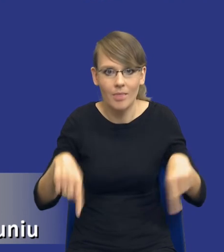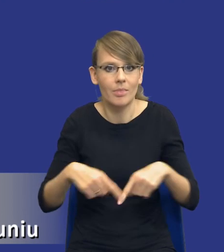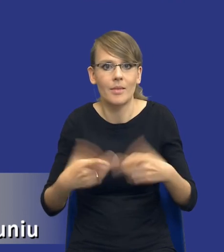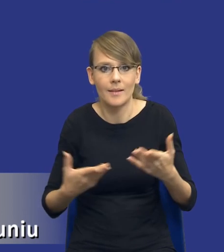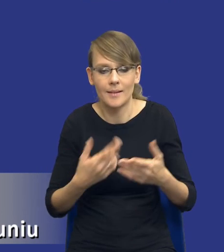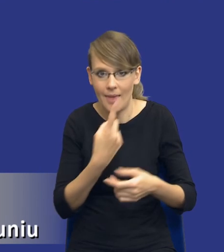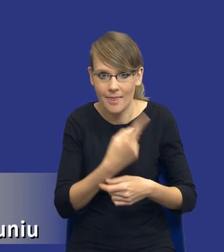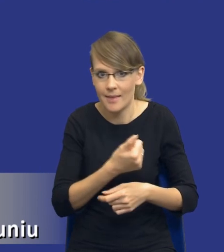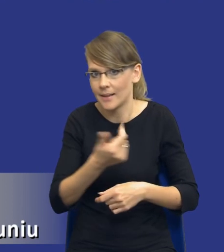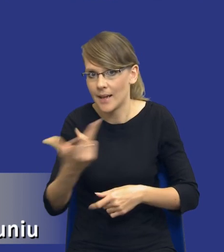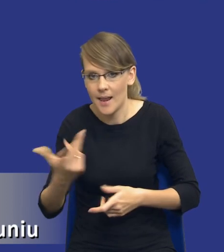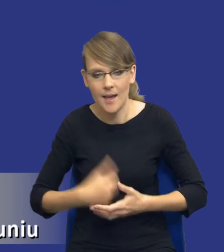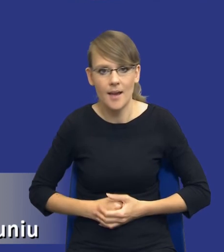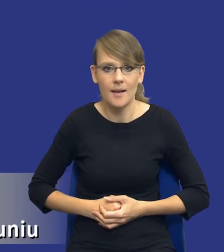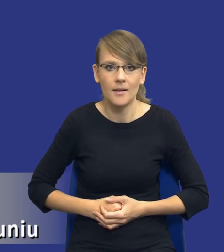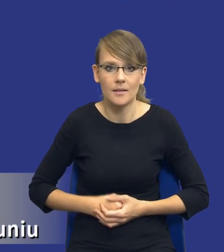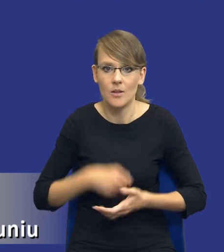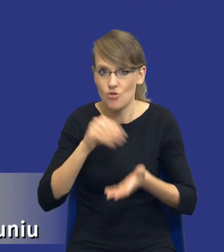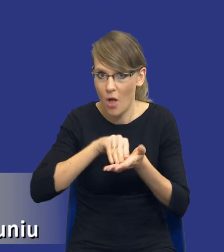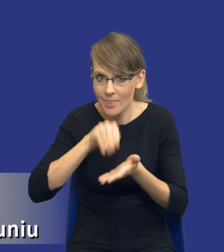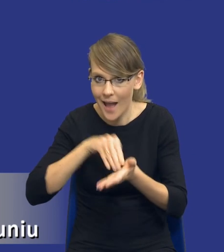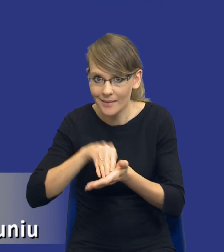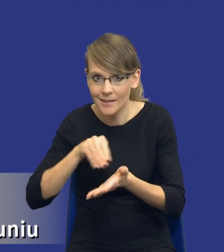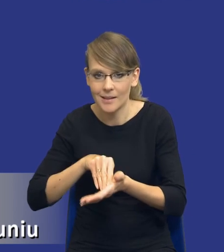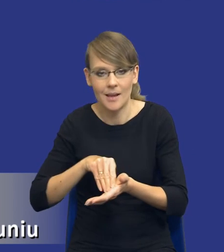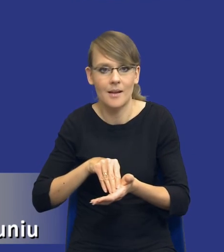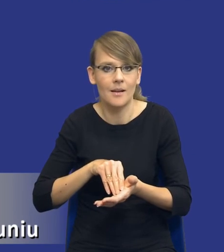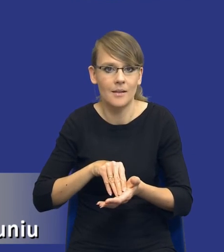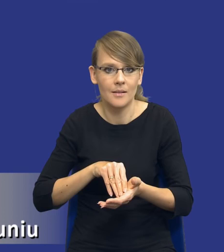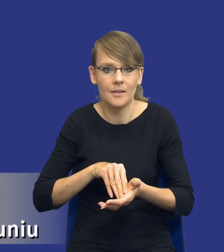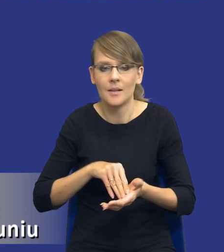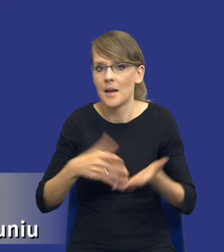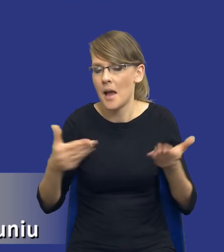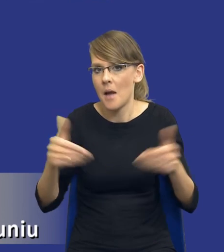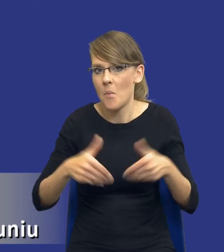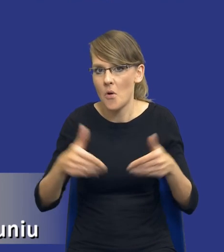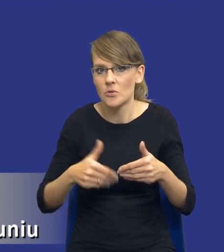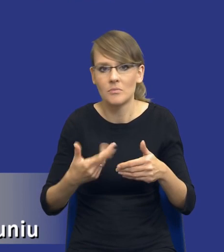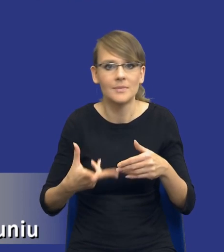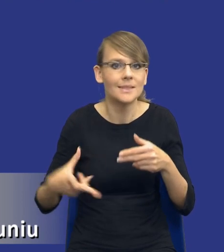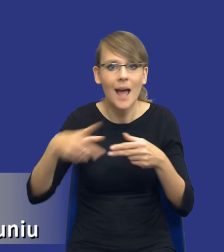dokumentów? Czy robić notatkę z tej analizy potrzeb i wymagań? Czy to ma być jakiś załącznik do protokołu?